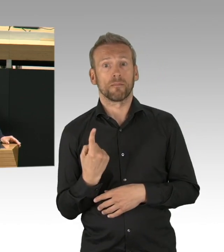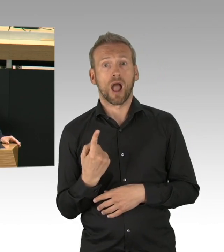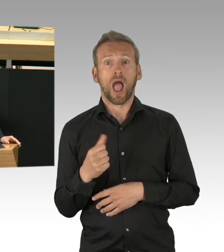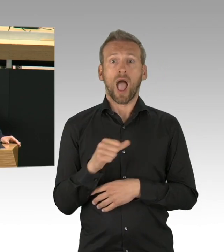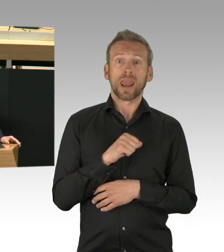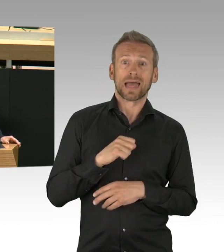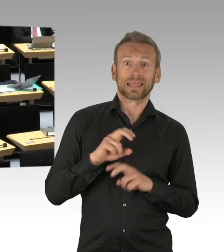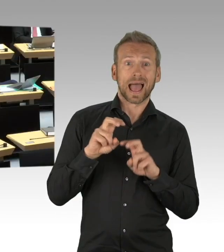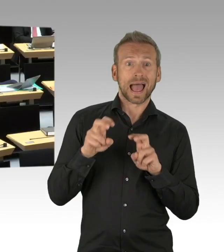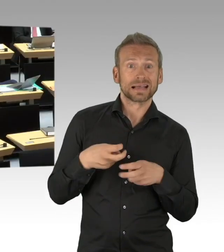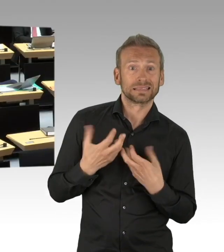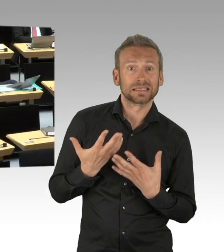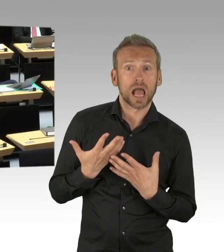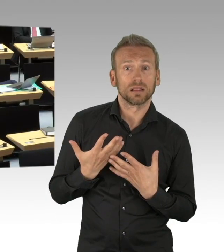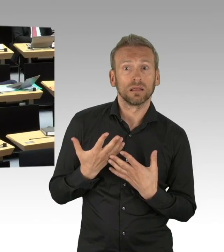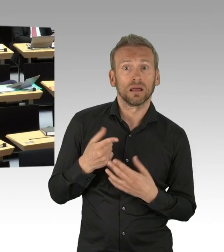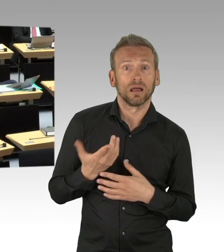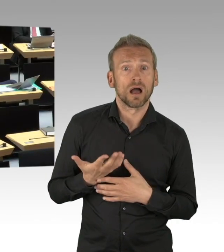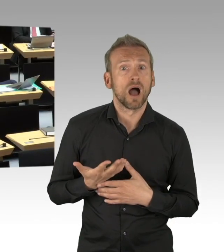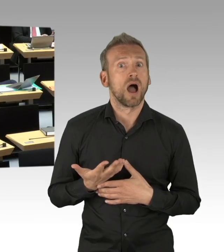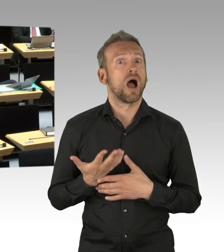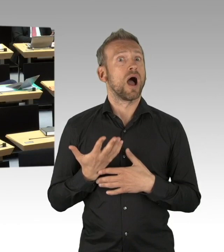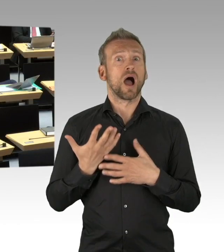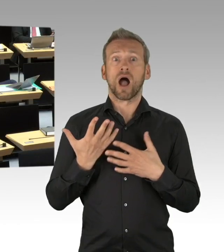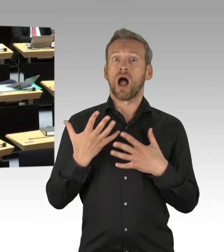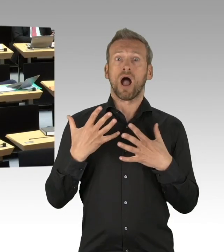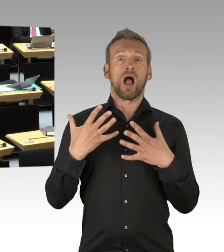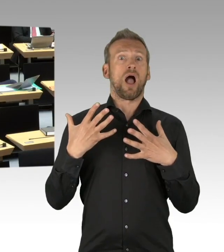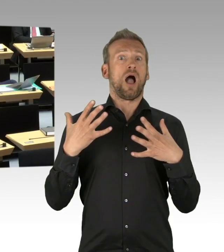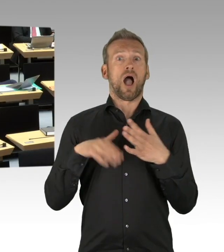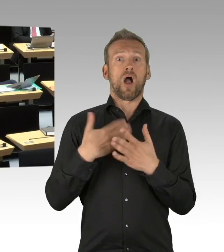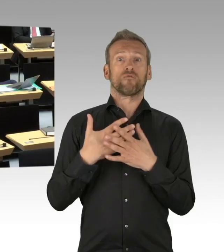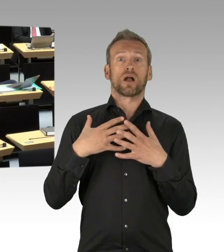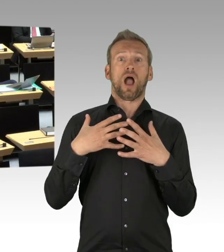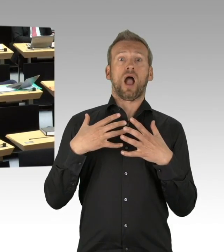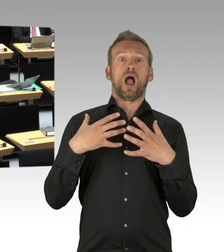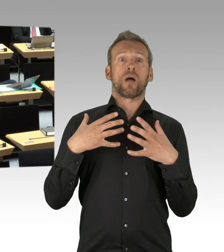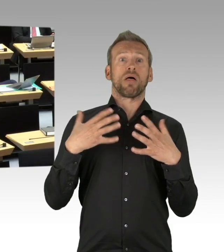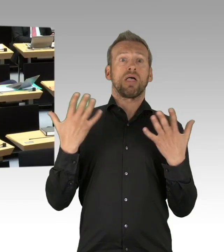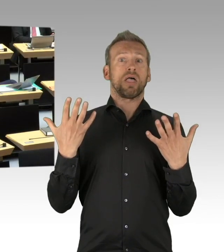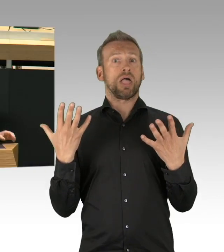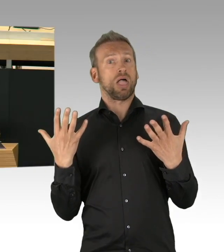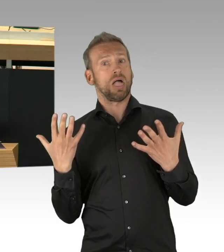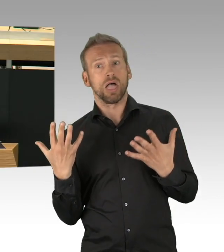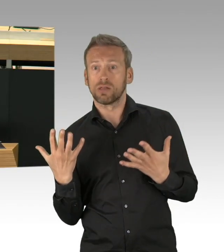Wo Gewalt in Familien herrscht, fehlt Hilfe und soziale Kontrolle. Eigentlich ist es ein politischer Standard,